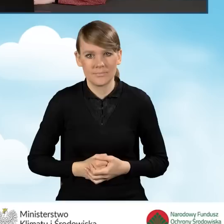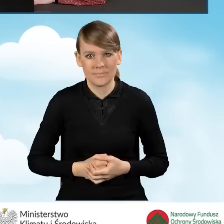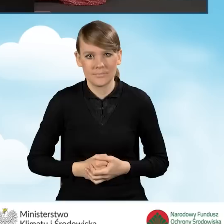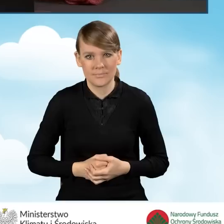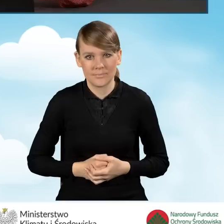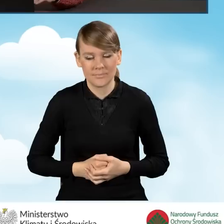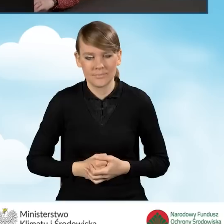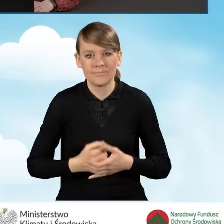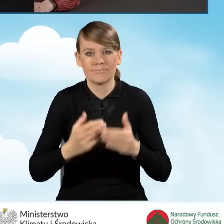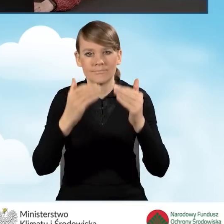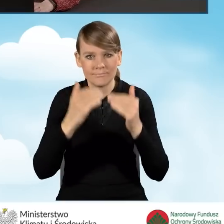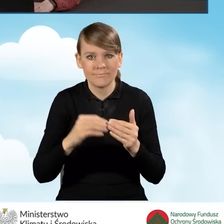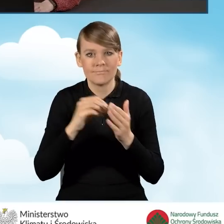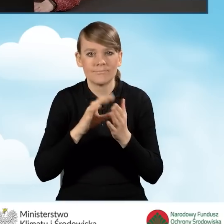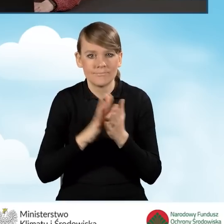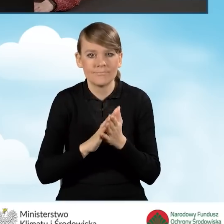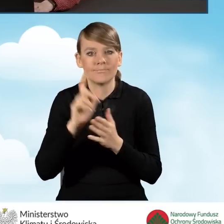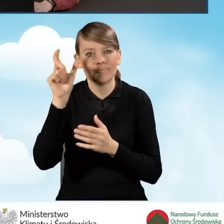W dalszej kolejności wpisujemy e-mail wnioskodawcy.